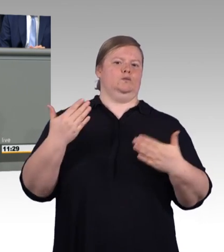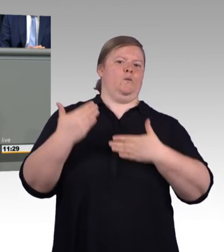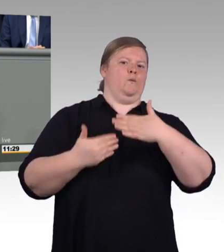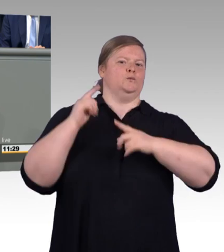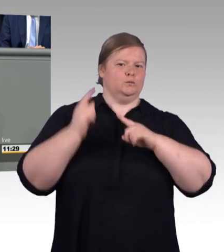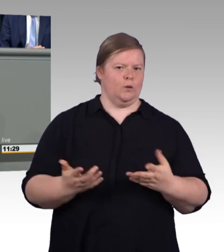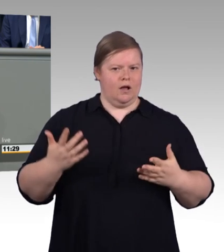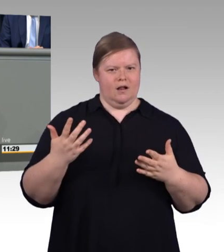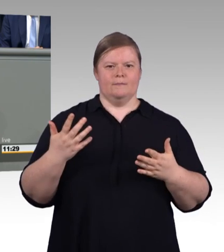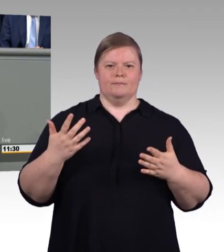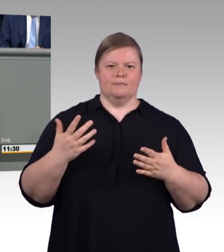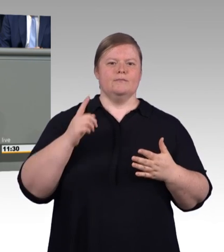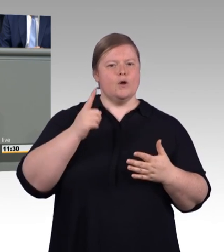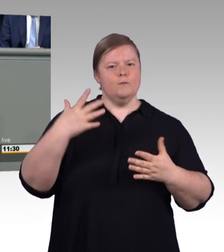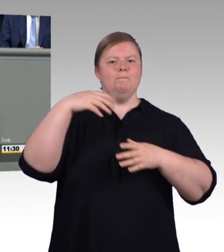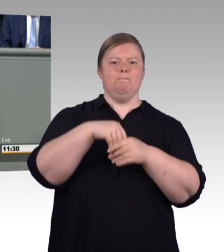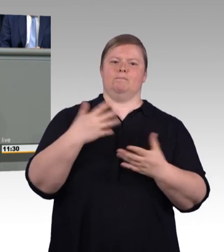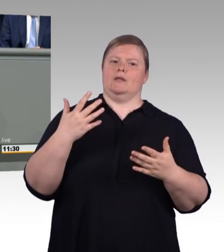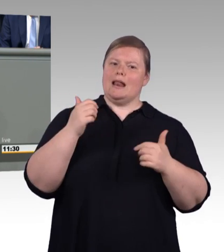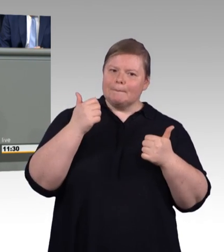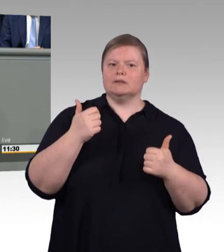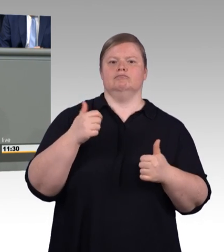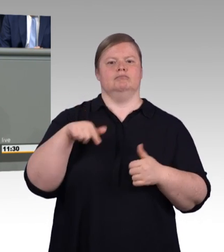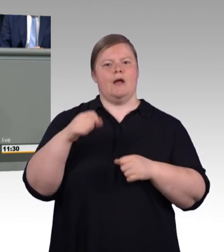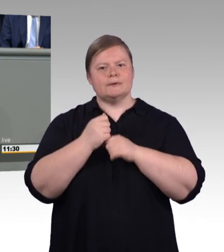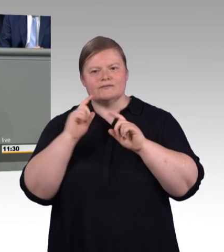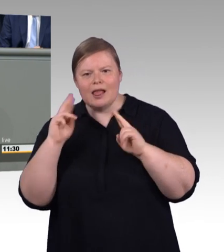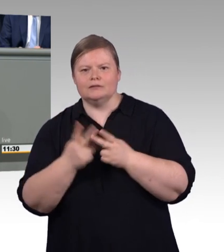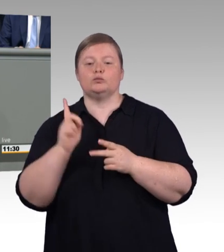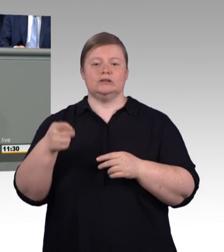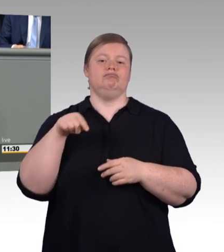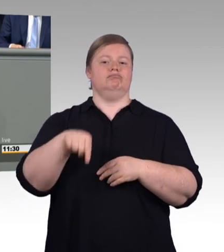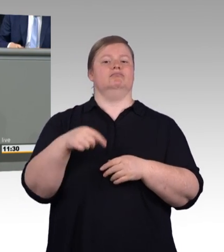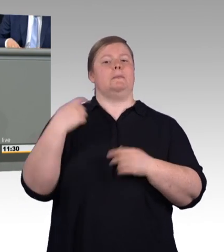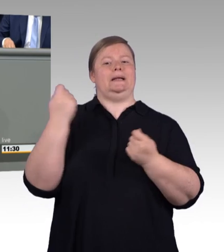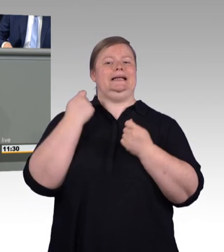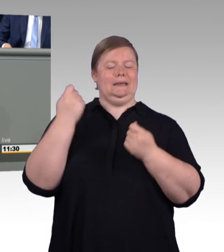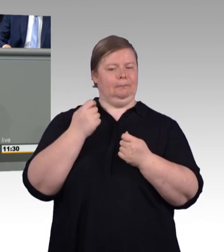Sie startet 2020 mit 515 Euro. Und wer sich ein bisschen auskennt,